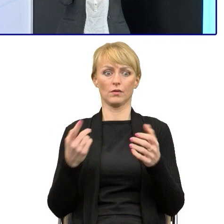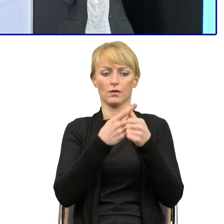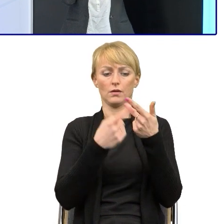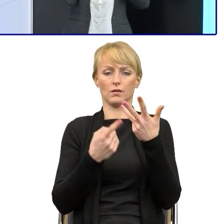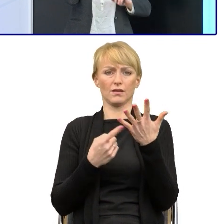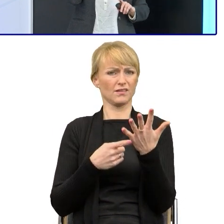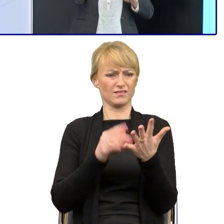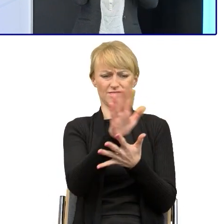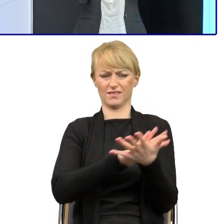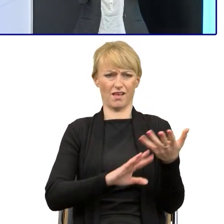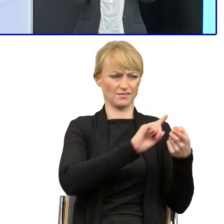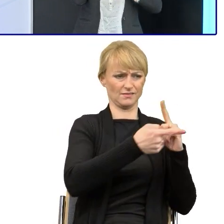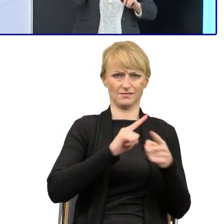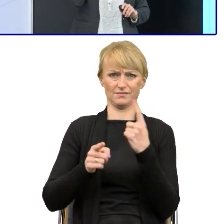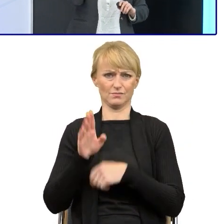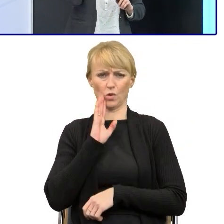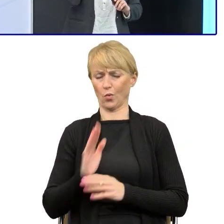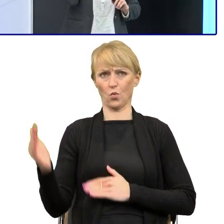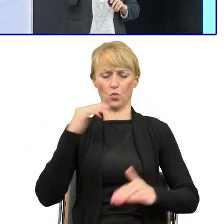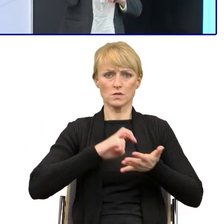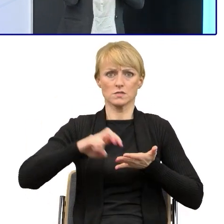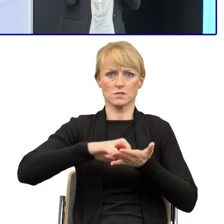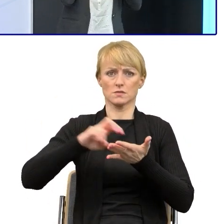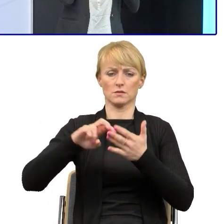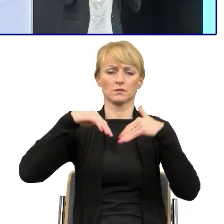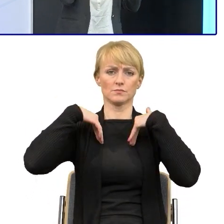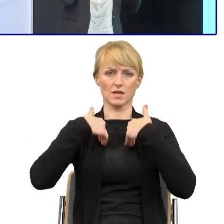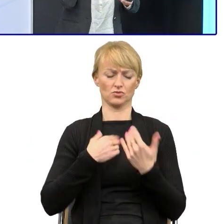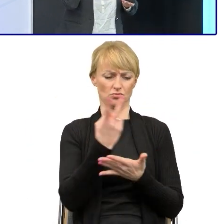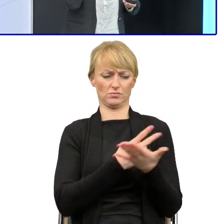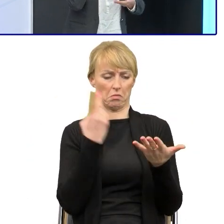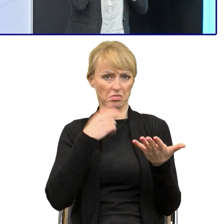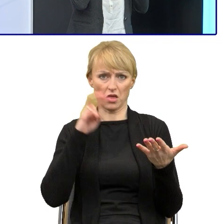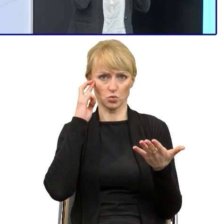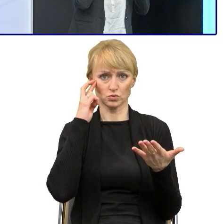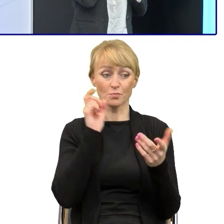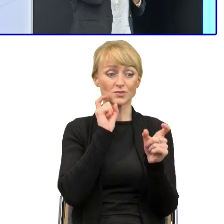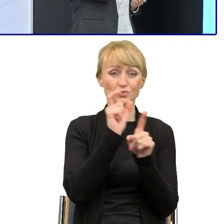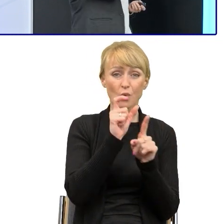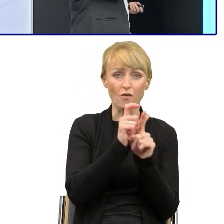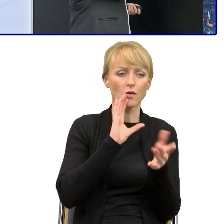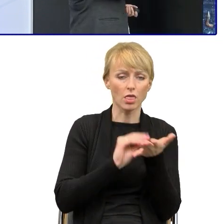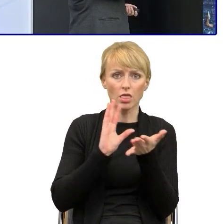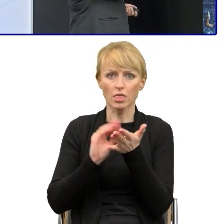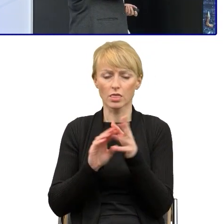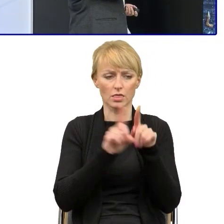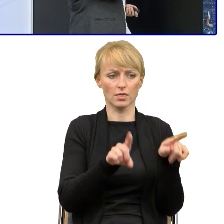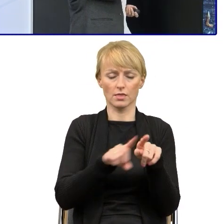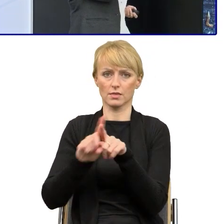Jeszcze musi znaleźć powyżej, do którego fragmentu się odnosi, bo jeśli to słowo się pojawia kilka razy, to sens już jest zupełnie zgubiony.